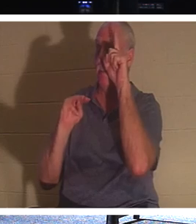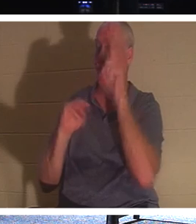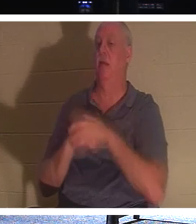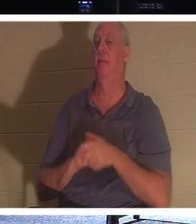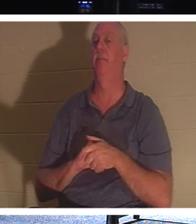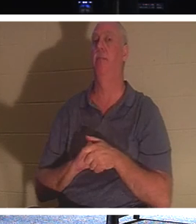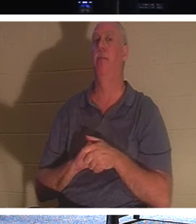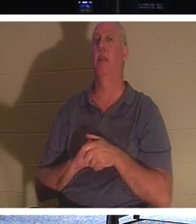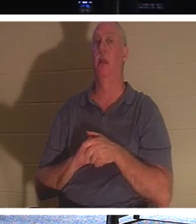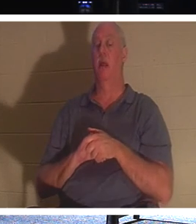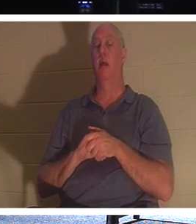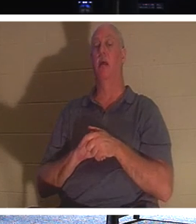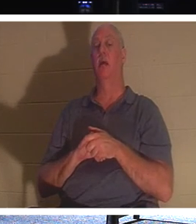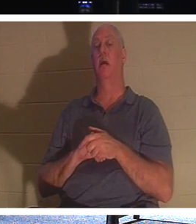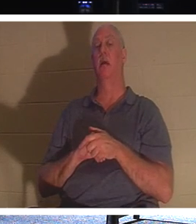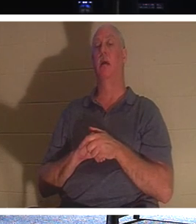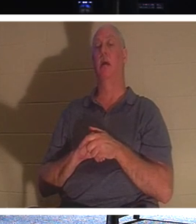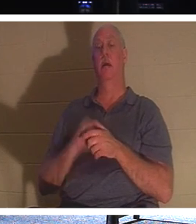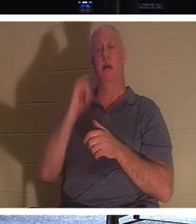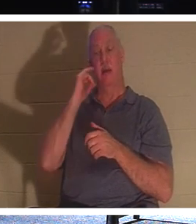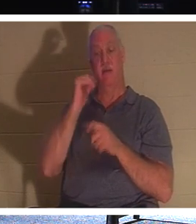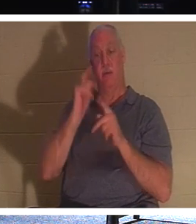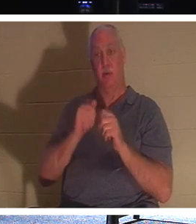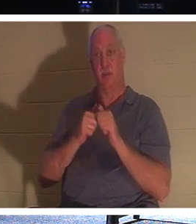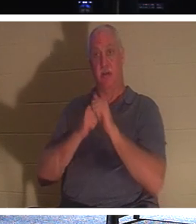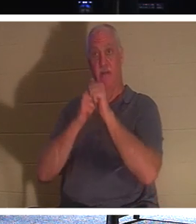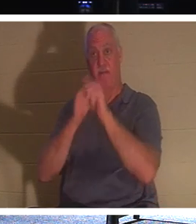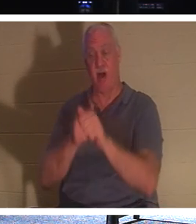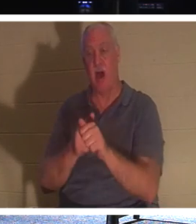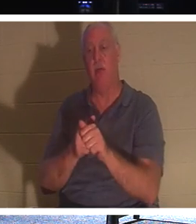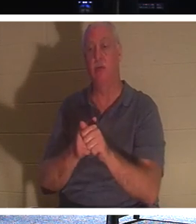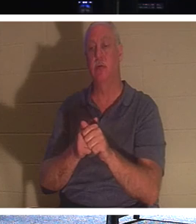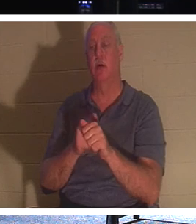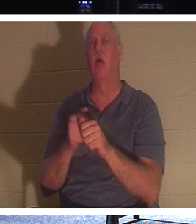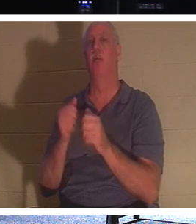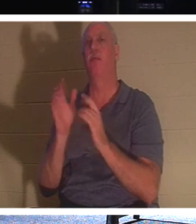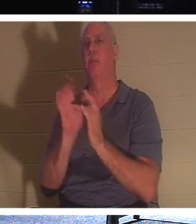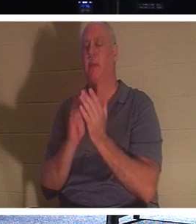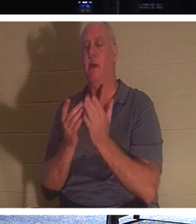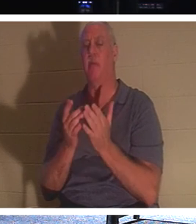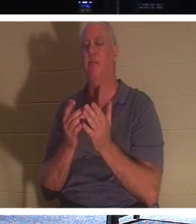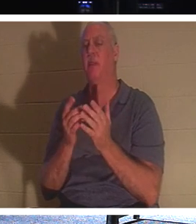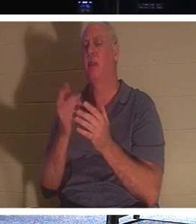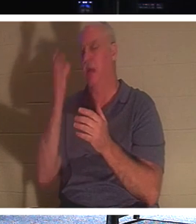ある人がキリストに従いたいが、父親の葬儀にまず出席したいと思っ たとき 、イエスはこう言われました、